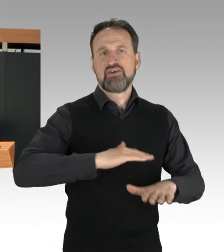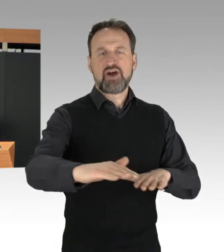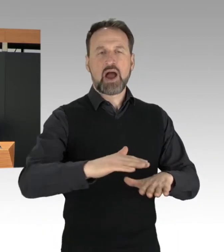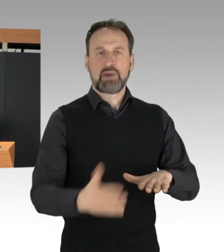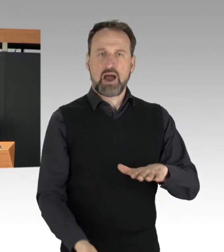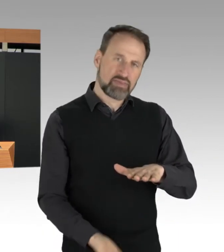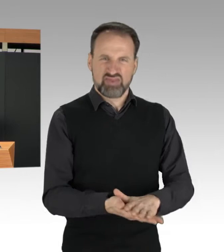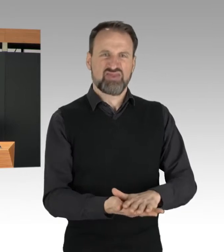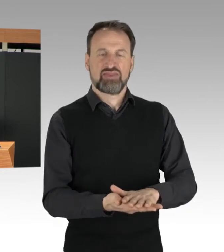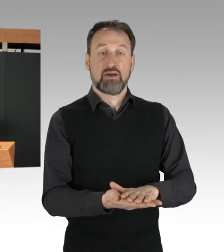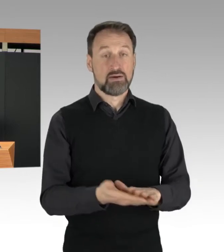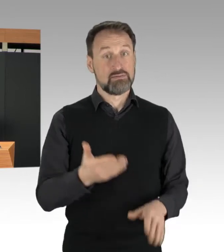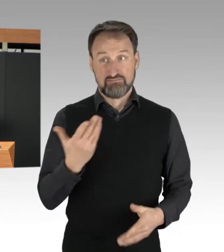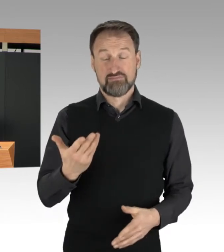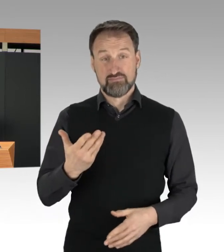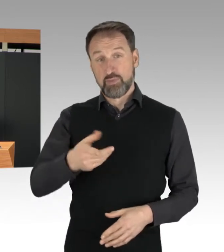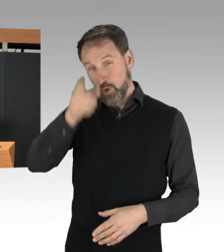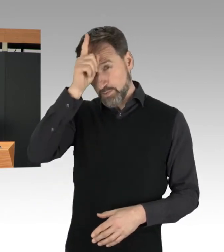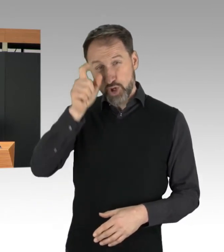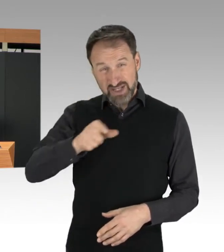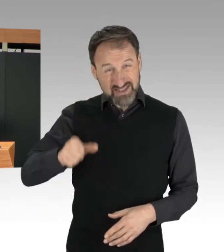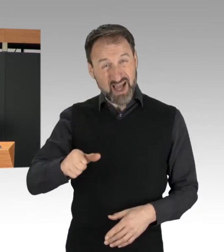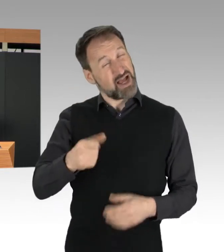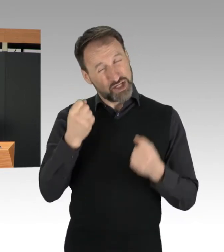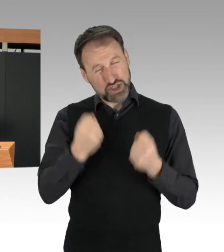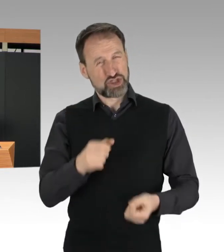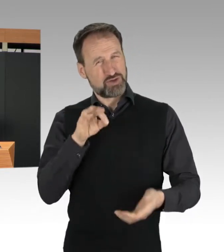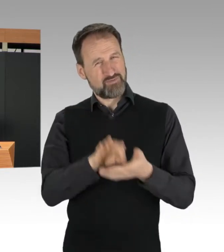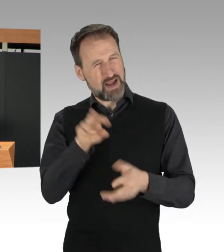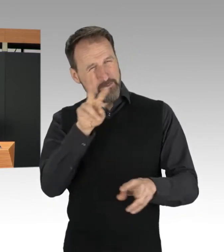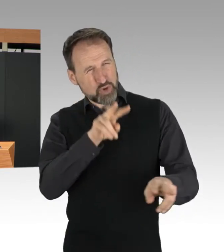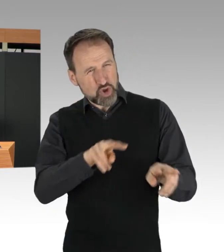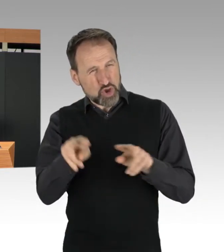insbesondere Aktionen auf den Auf- und Abfahrten